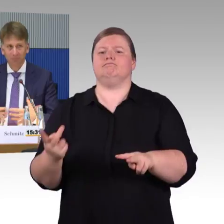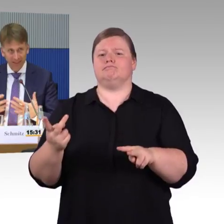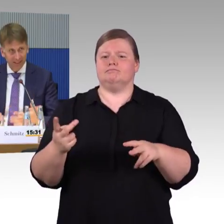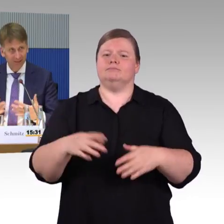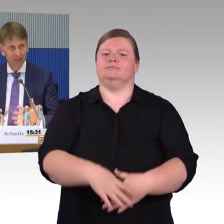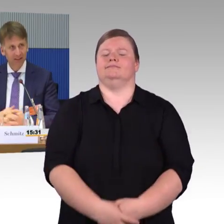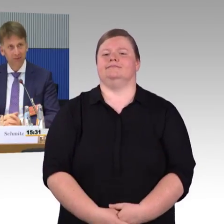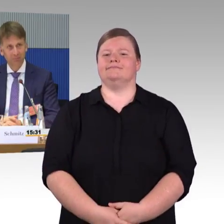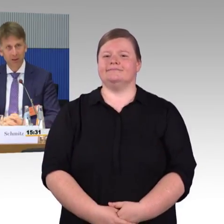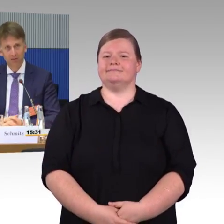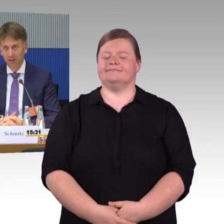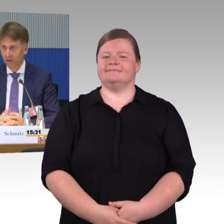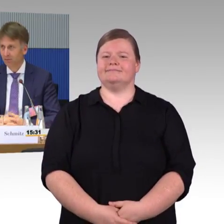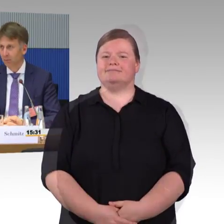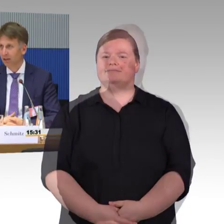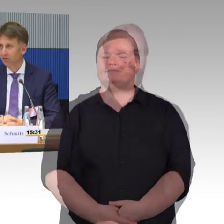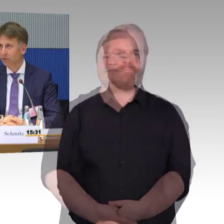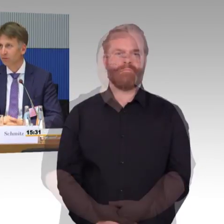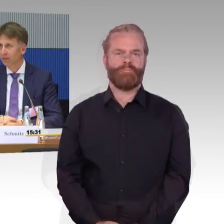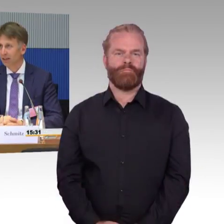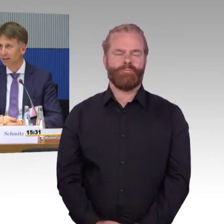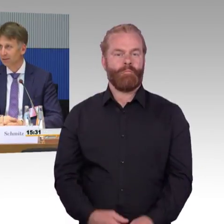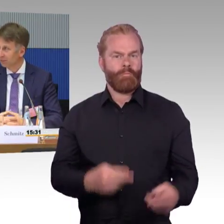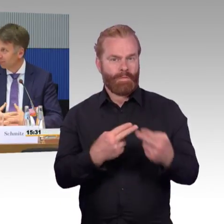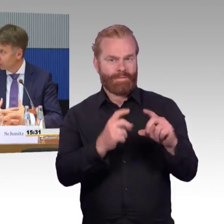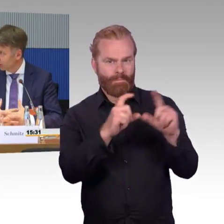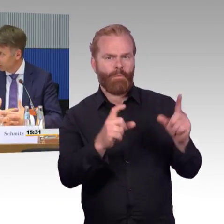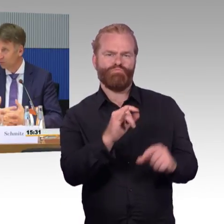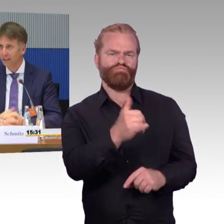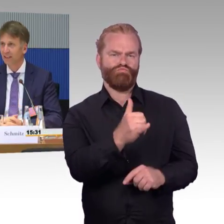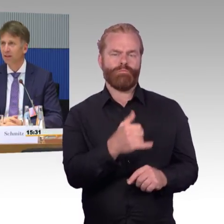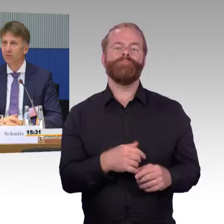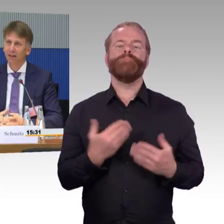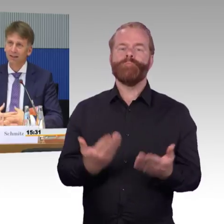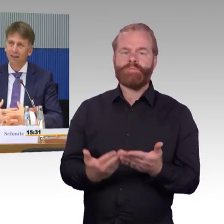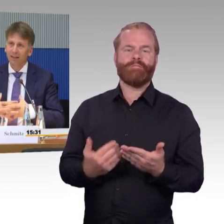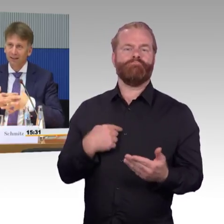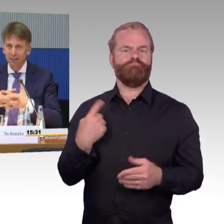Jetzt hängen wir in den Planfeststellungsverfahren. Wir haben dort auch zu wenig Personal,